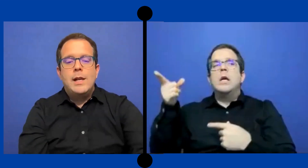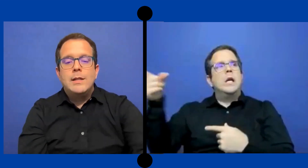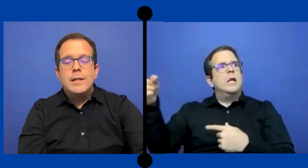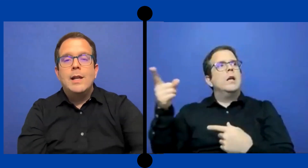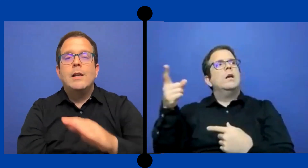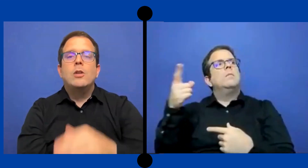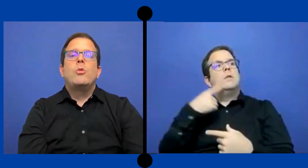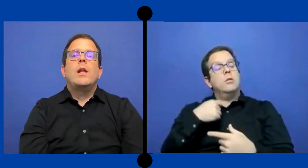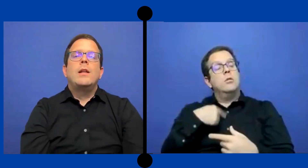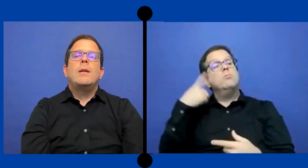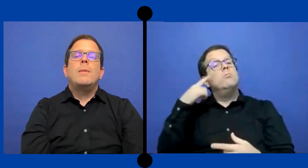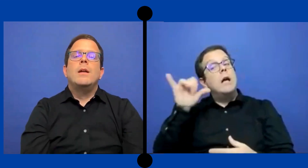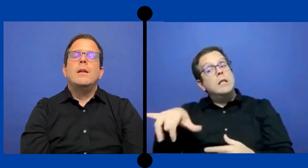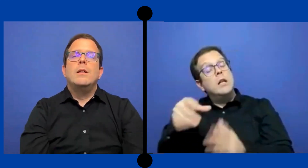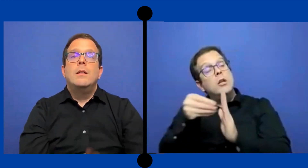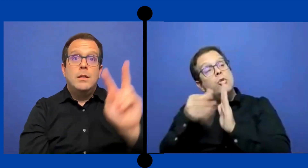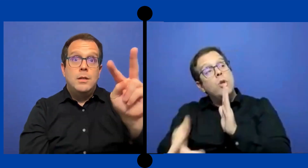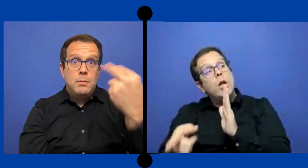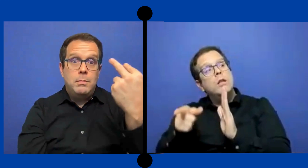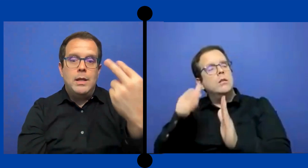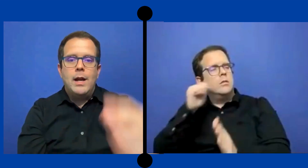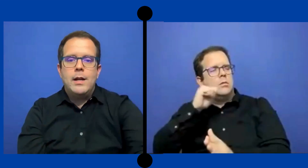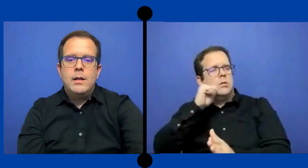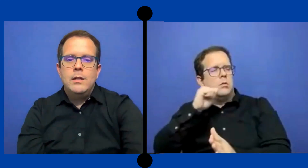darle asi (sonido de tocar) en el escritorio la nena para qué mirará